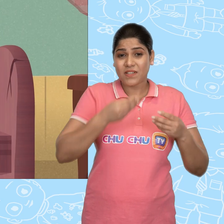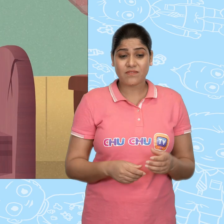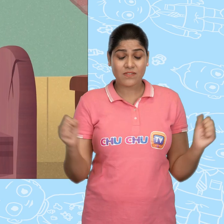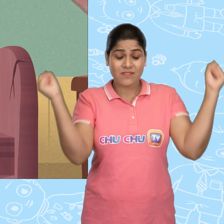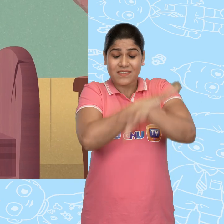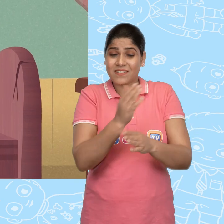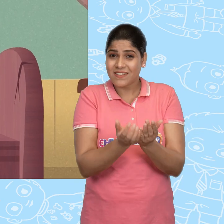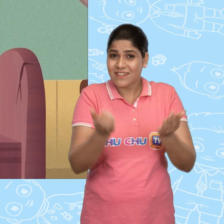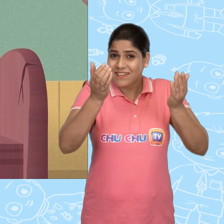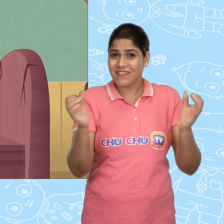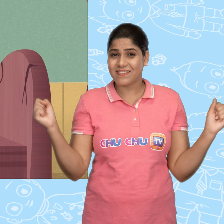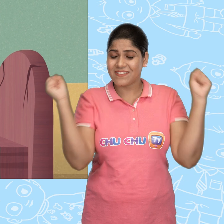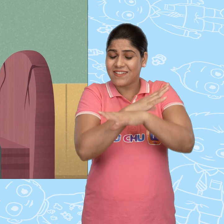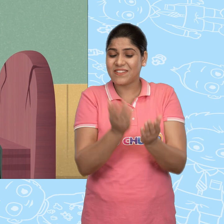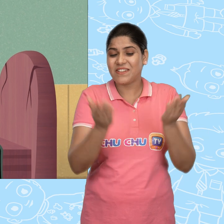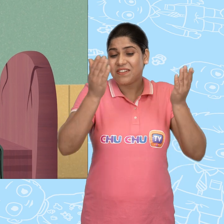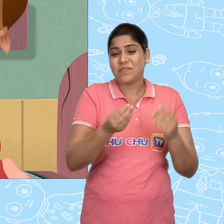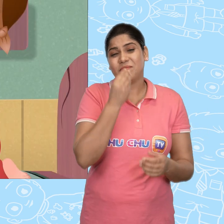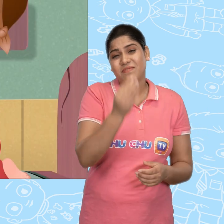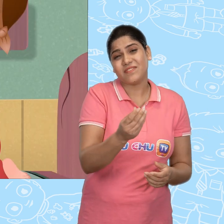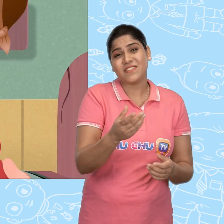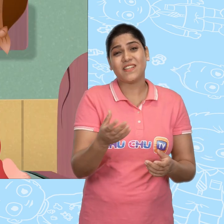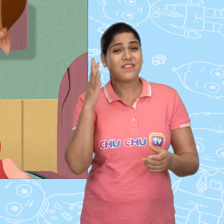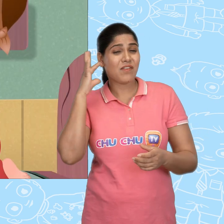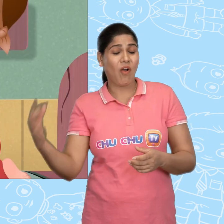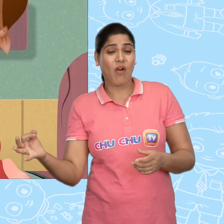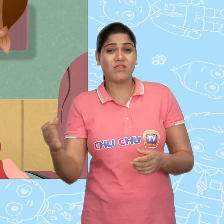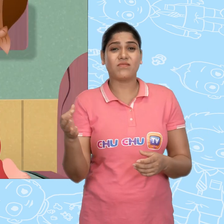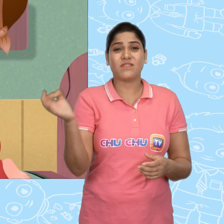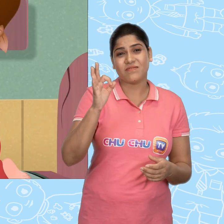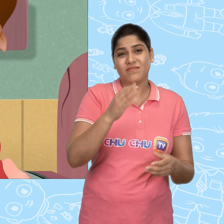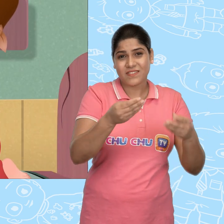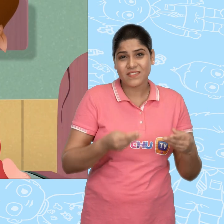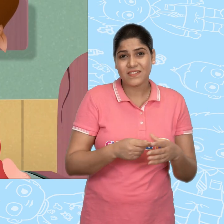जादुई कटोरे, जादुई कटोरे! Please मुझे सोने का एक सिक्का दे दो.